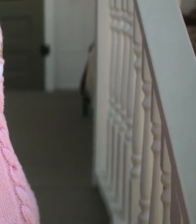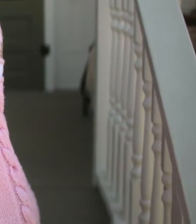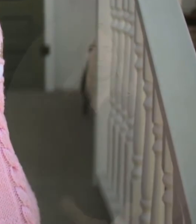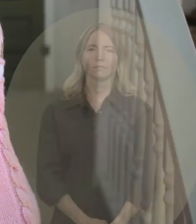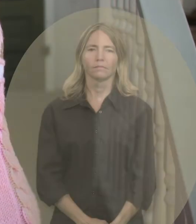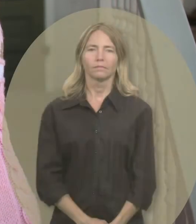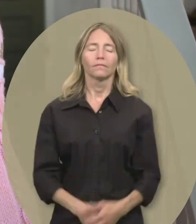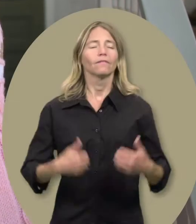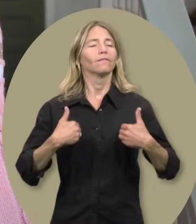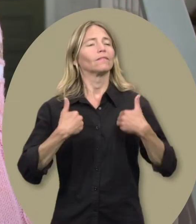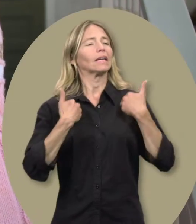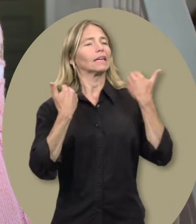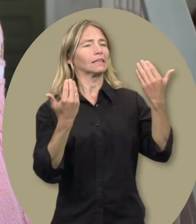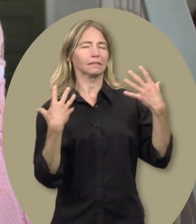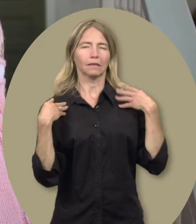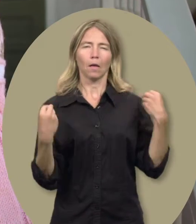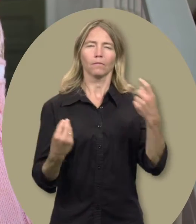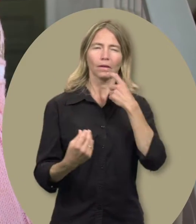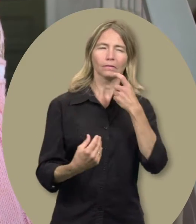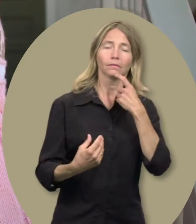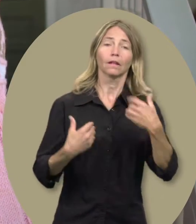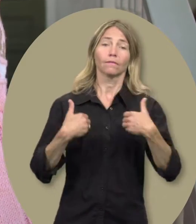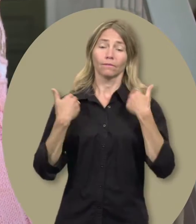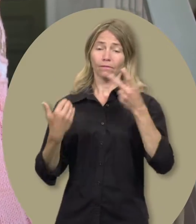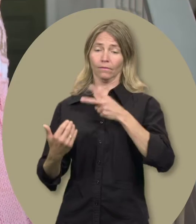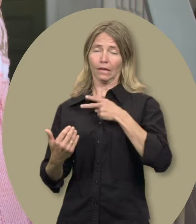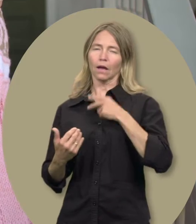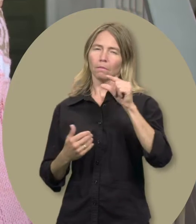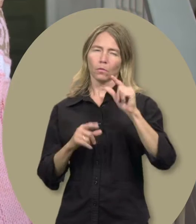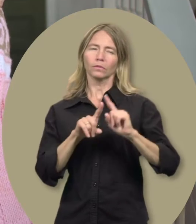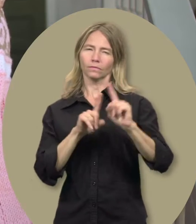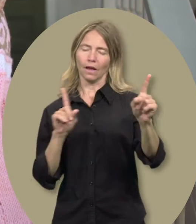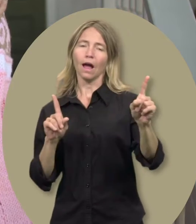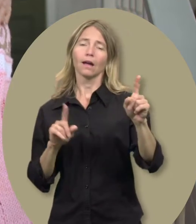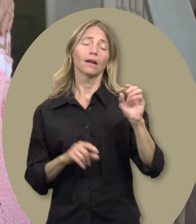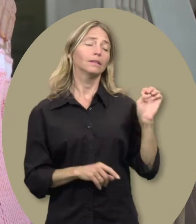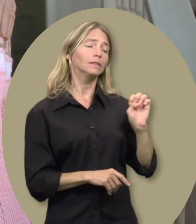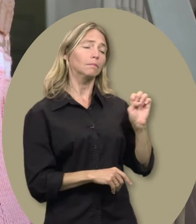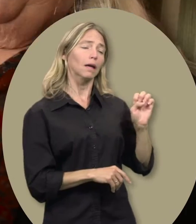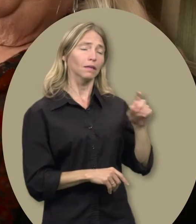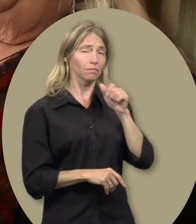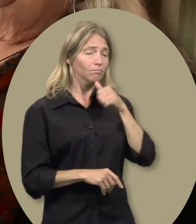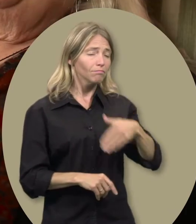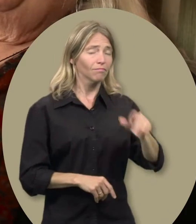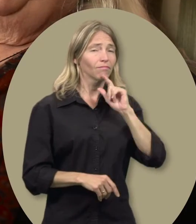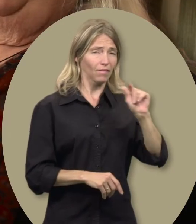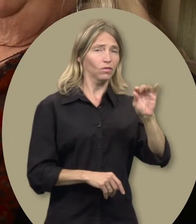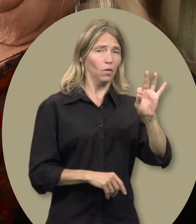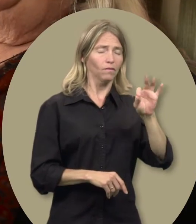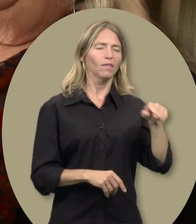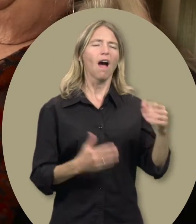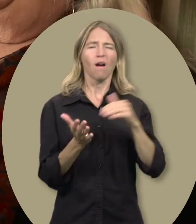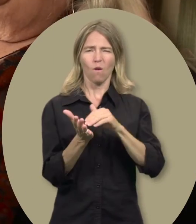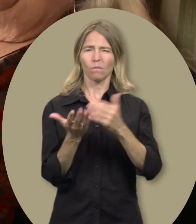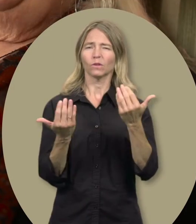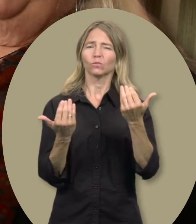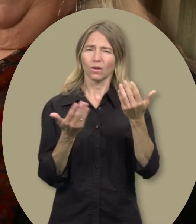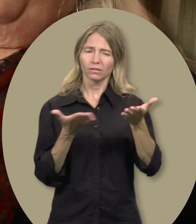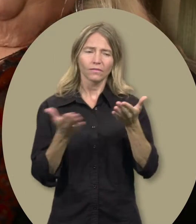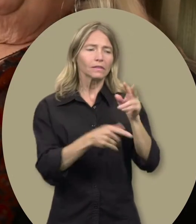Gwen : Le simple fait qu’on reconnaisse que notre vie est quelque peu différente. Elizabeth a presque 29 ans, et il lui faut encore un service de garde